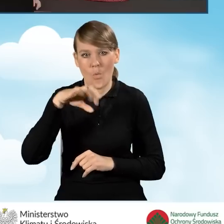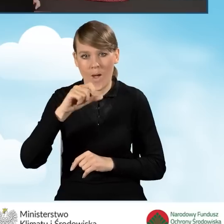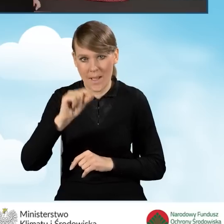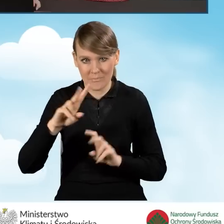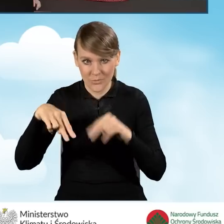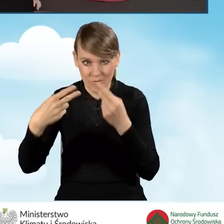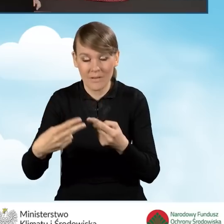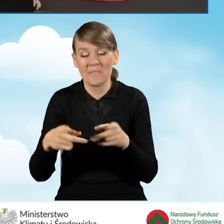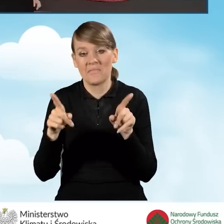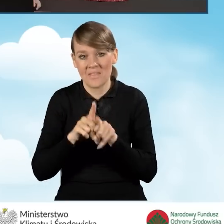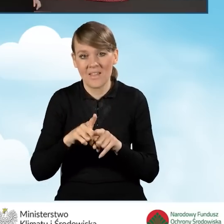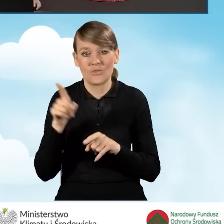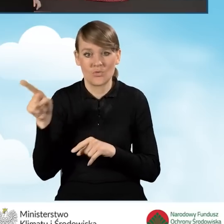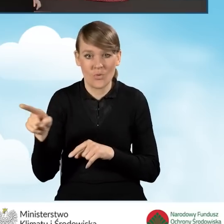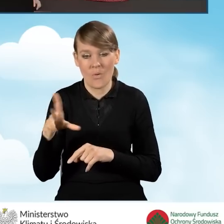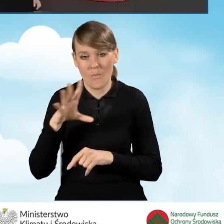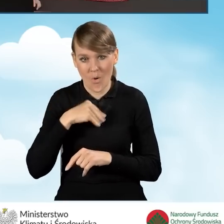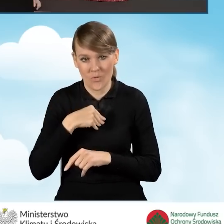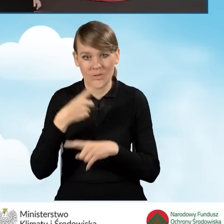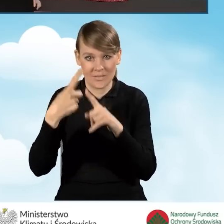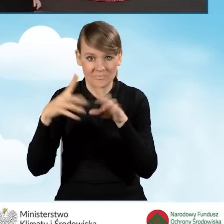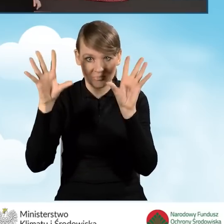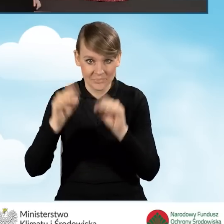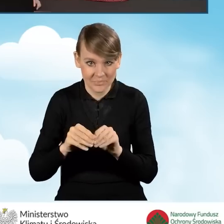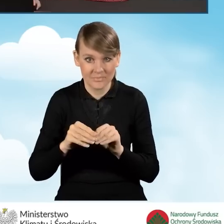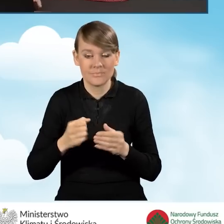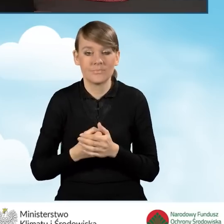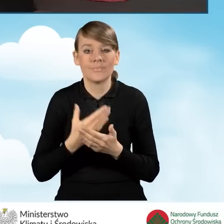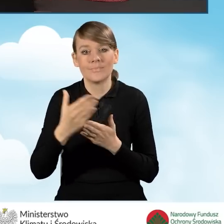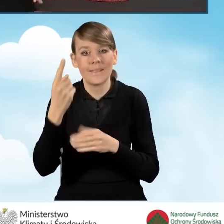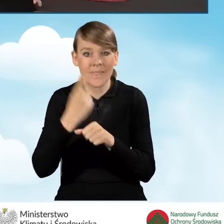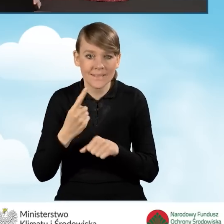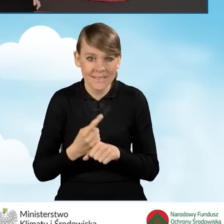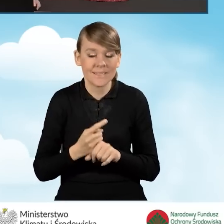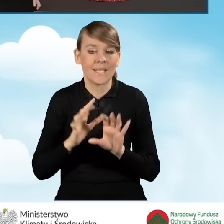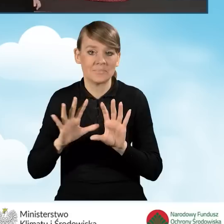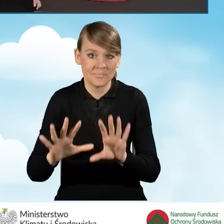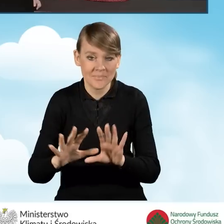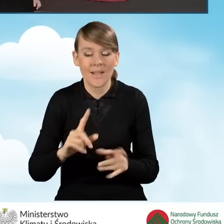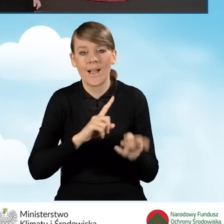Możemy też zamknąć to okno, wstrzymać się z dalszą decyzyjnością bądź też wydrukować.